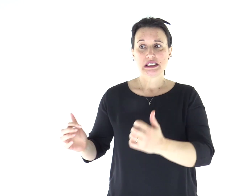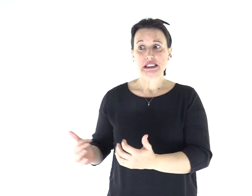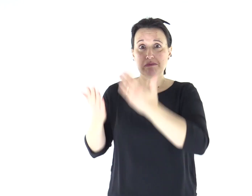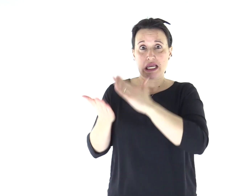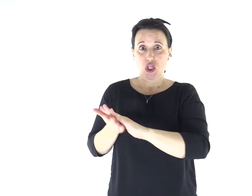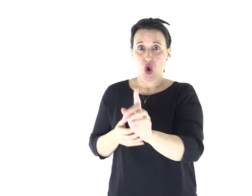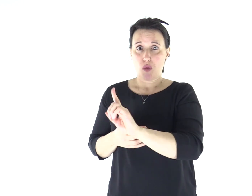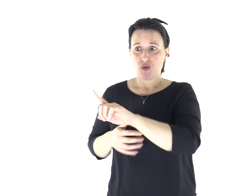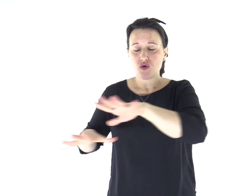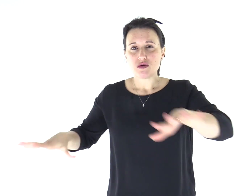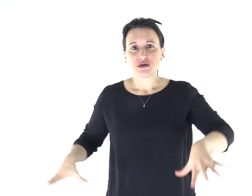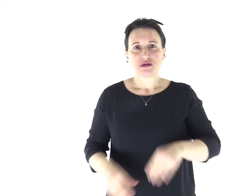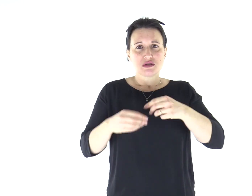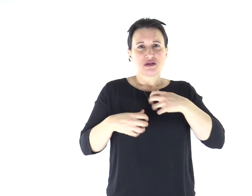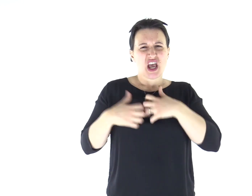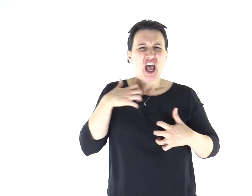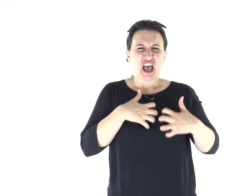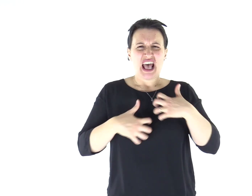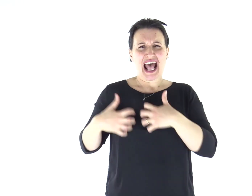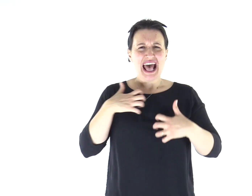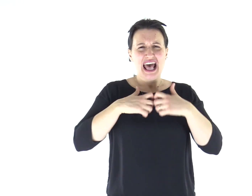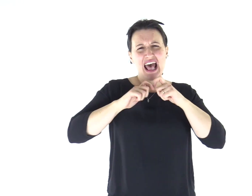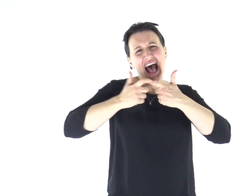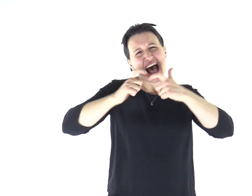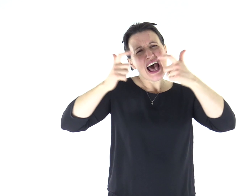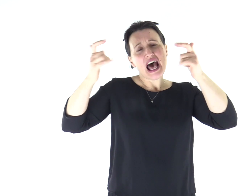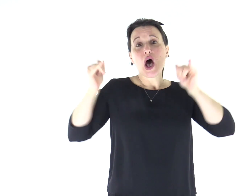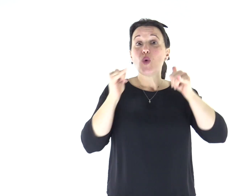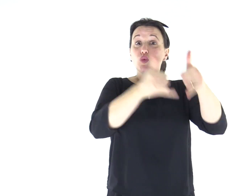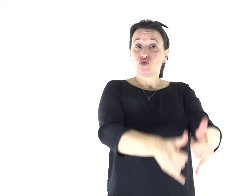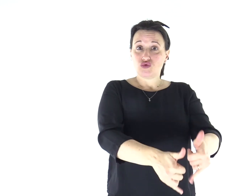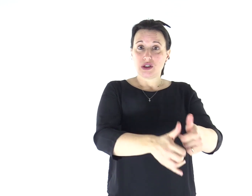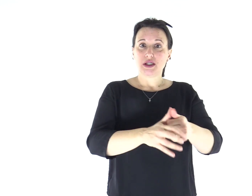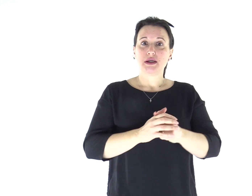E lo spirito impuro, straziandolo e gridando forte, uscì da lui.